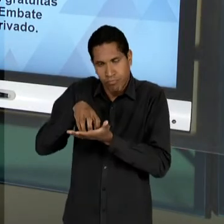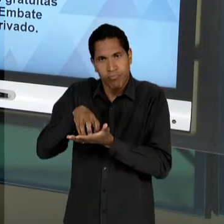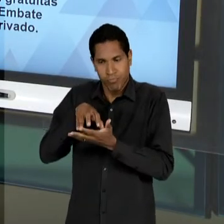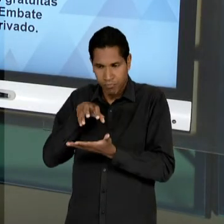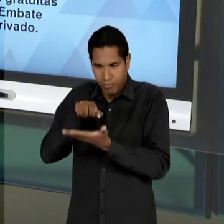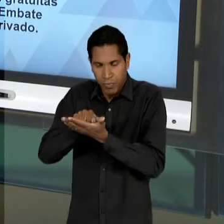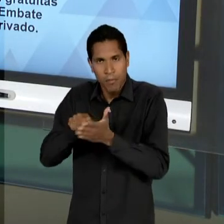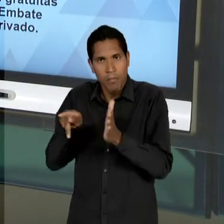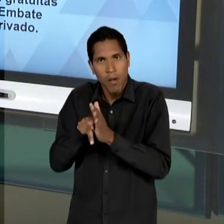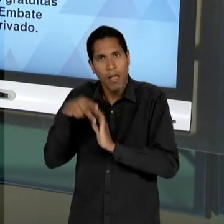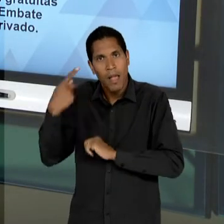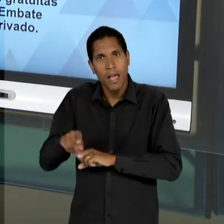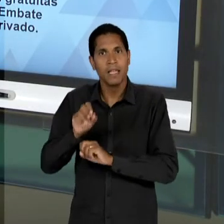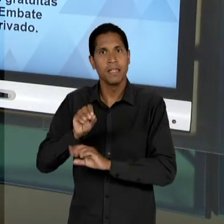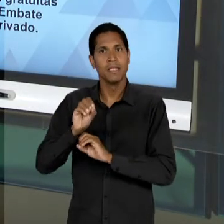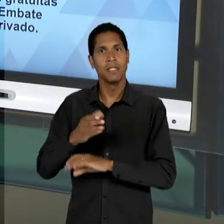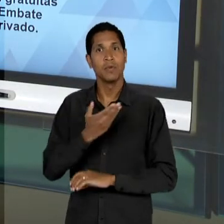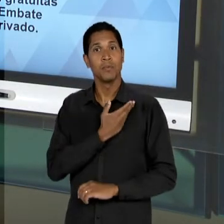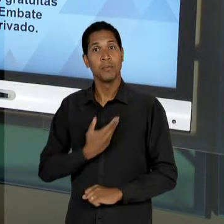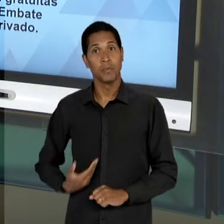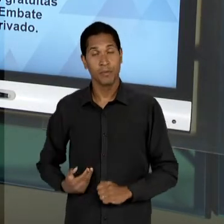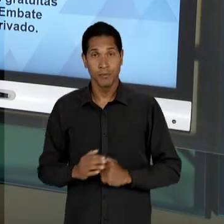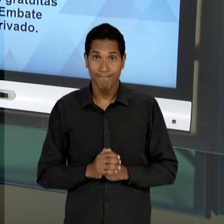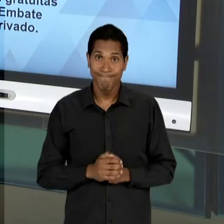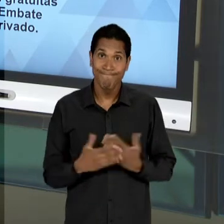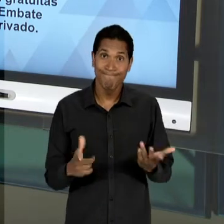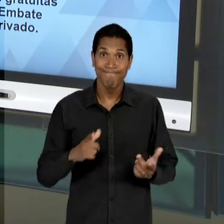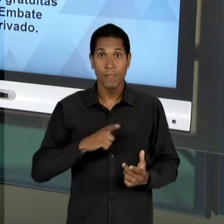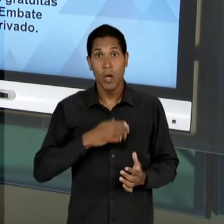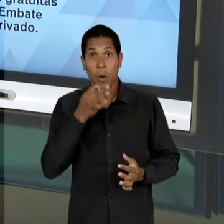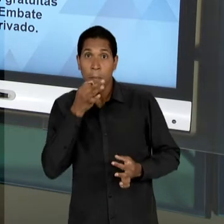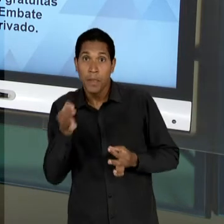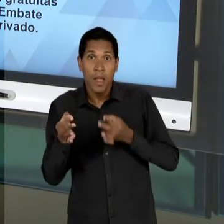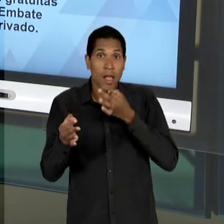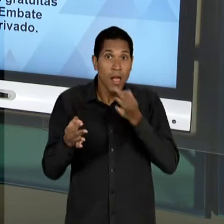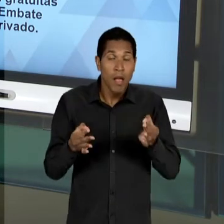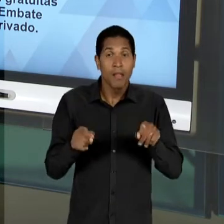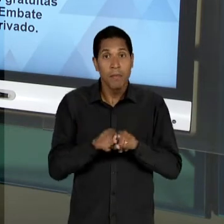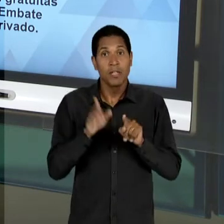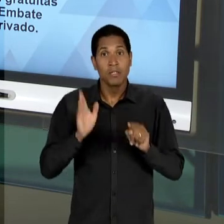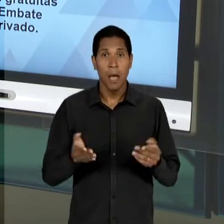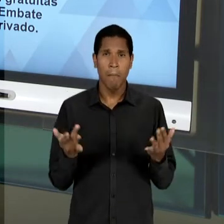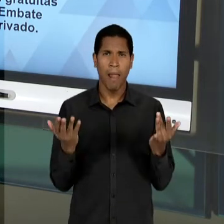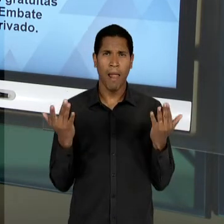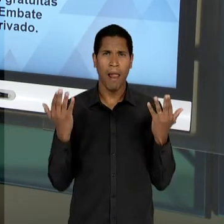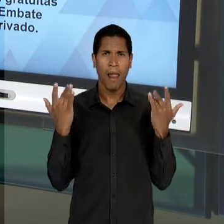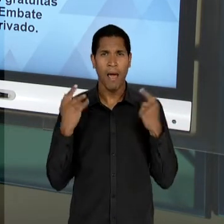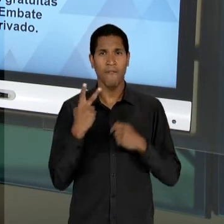CONTRÁRIAS, ANTAGÔNICAS, AQUILO QUE JÁ HAVIA DE MAIS DE 20 ANOS - CERCA DE 25 ANOS - SENDO